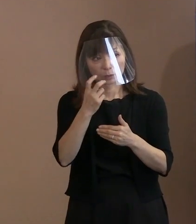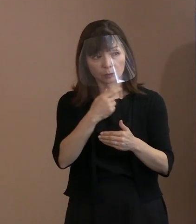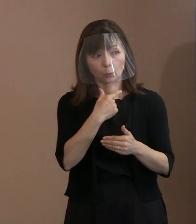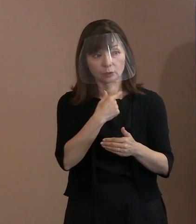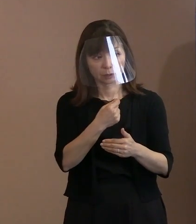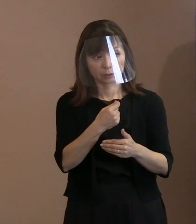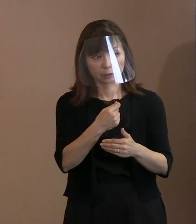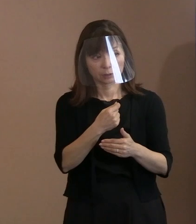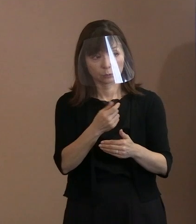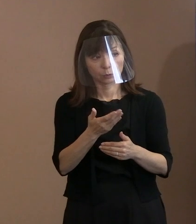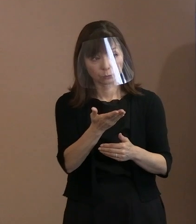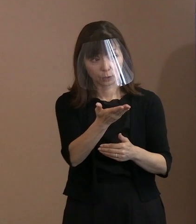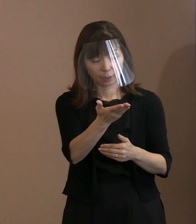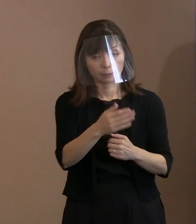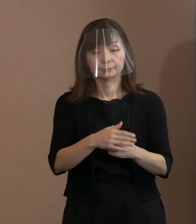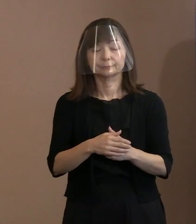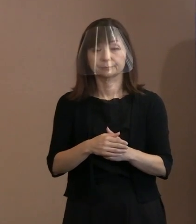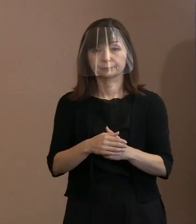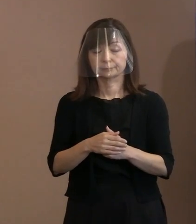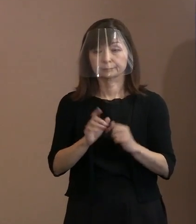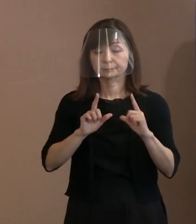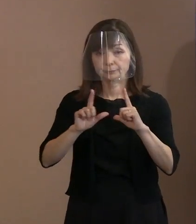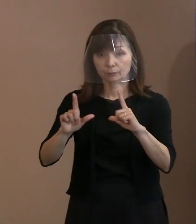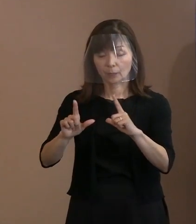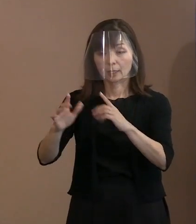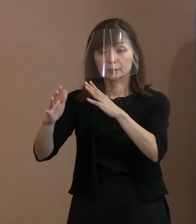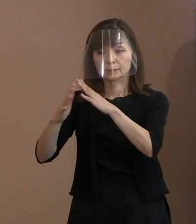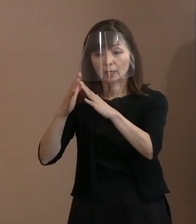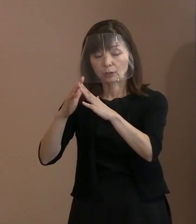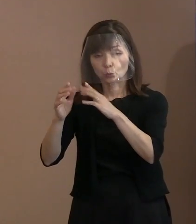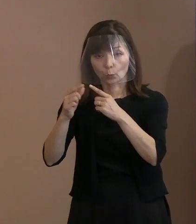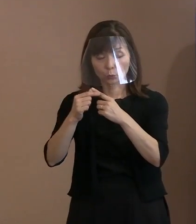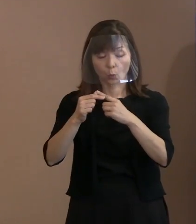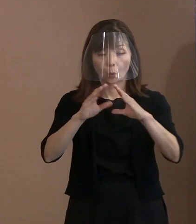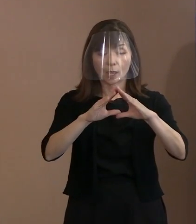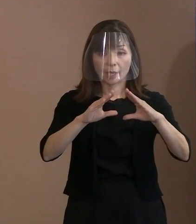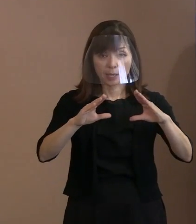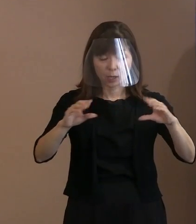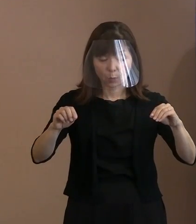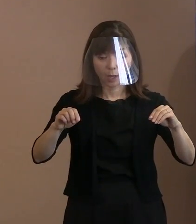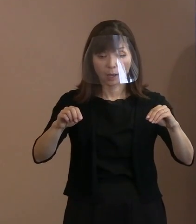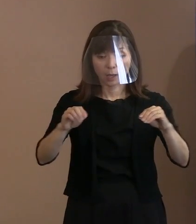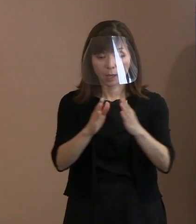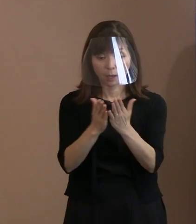(市職員)｢戦争と平和｣の中で､ 似た趣旨の言葉があることまでは 把握しているんですけど､